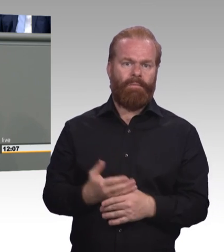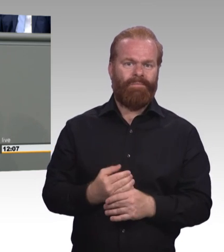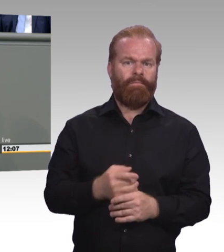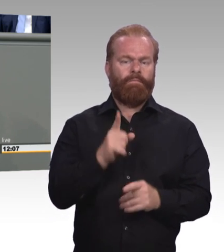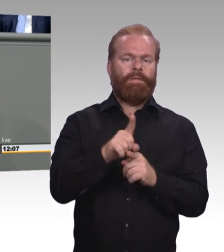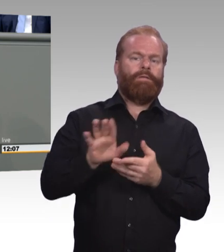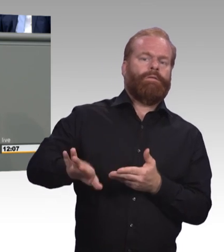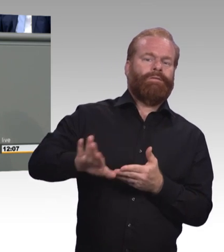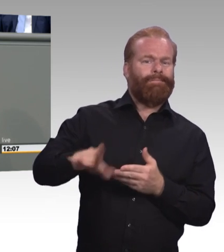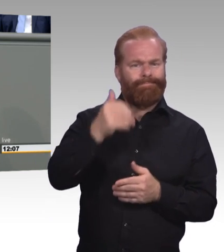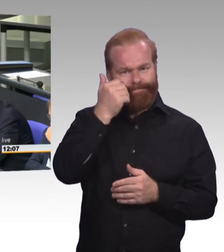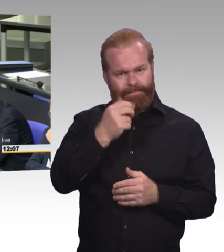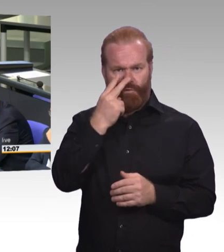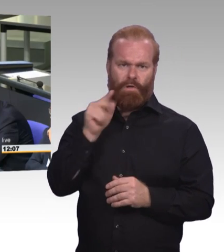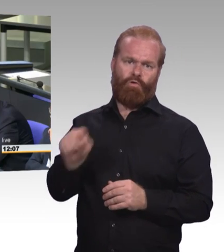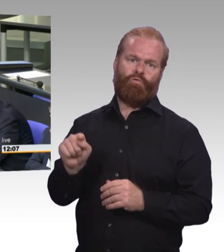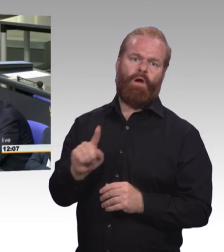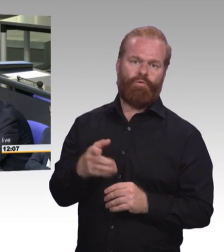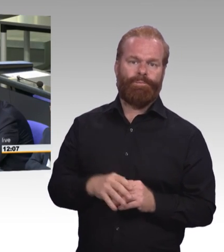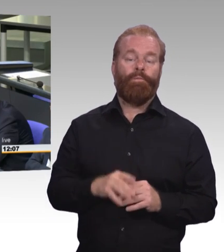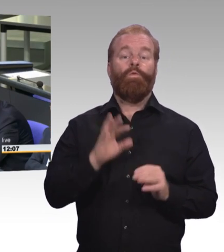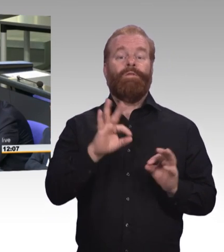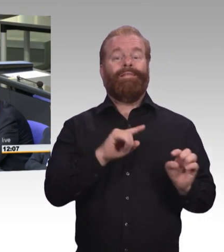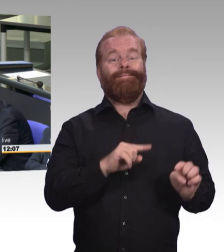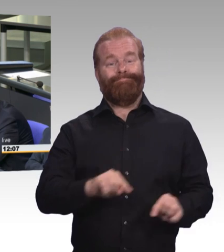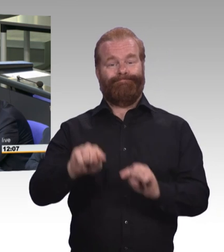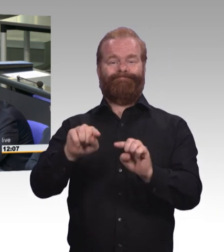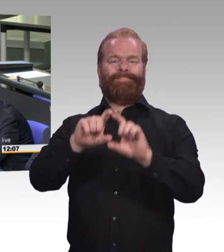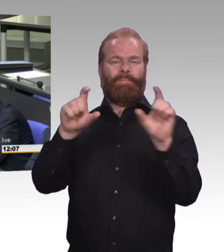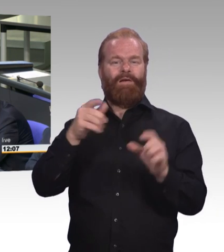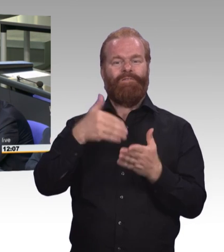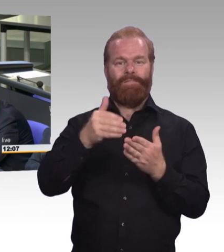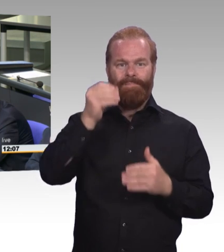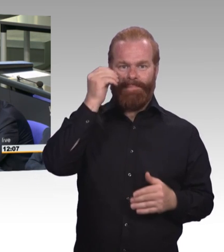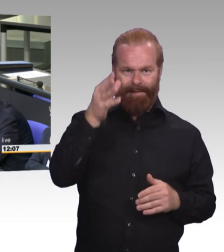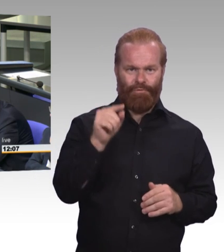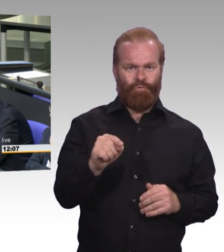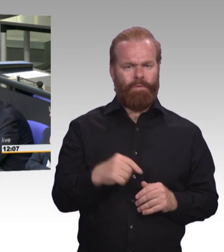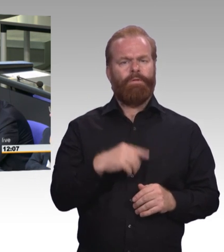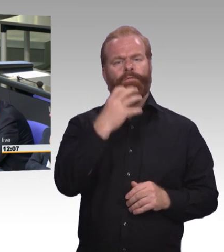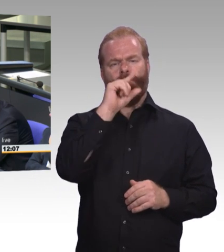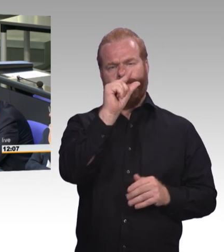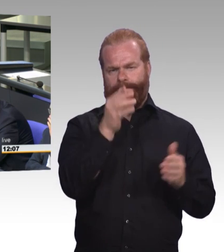und ich finde das fällt auf Sie als Bildungspolitikerin ja zurück, dass die nicht-berufliche, allgemeine Weiterbildung